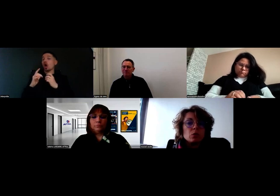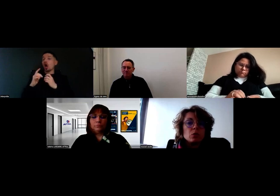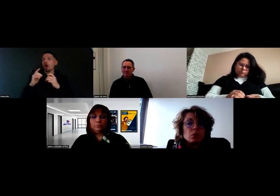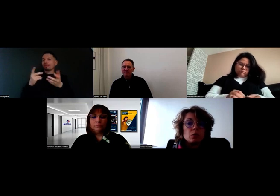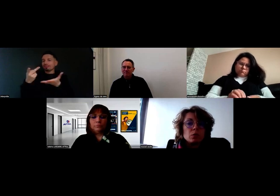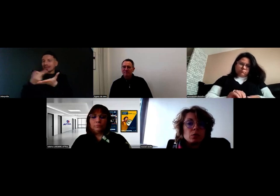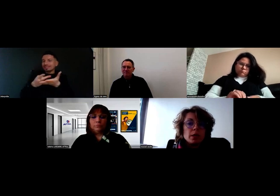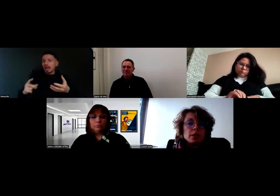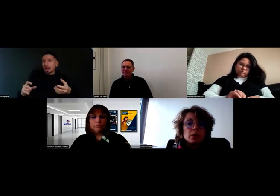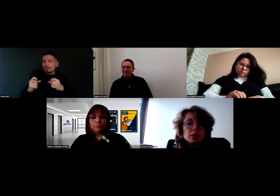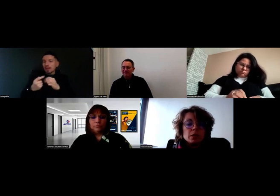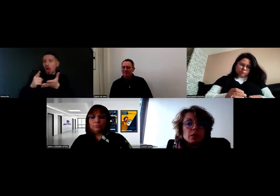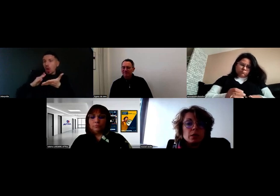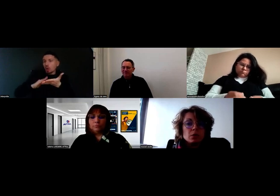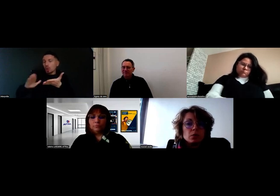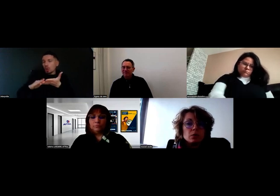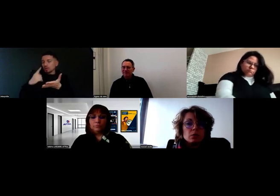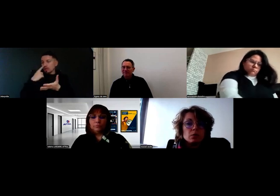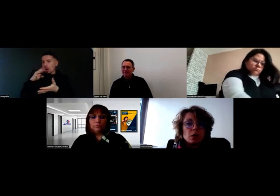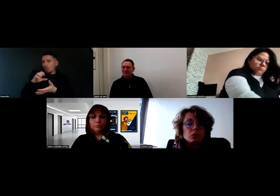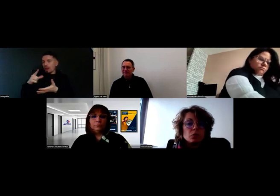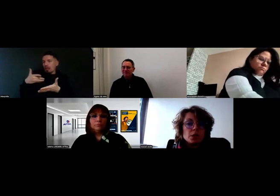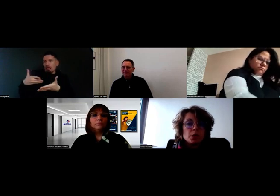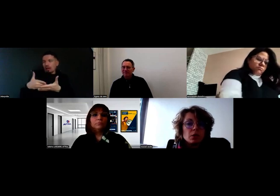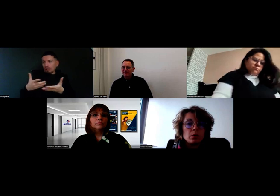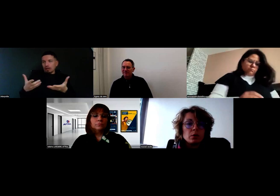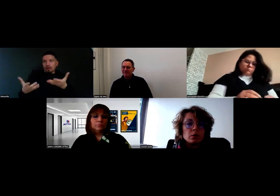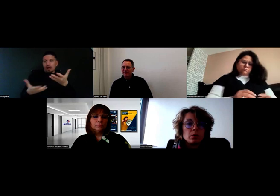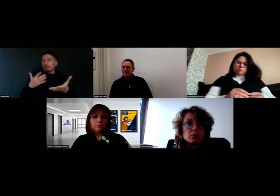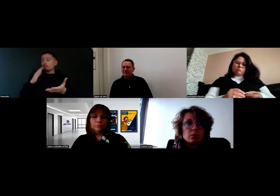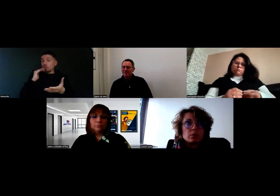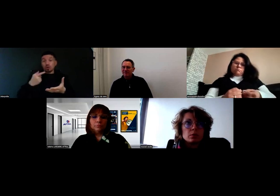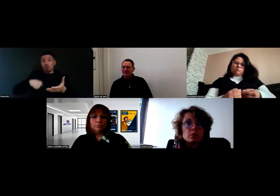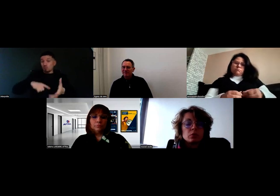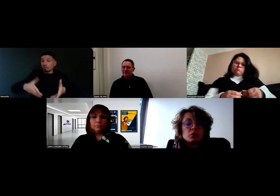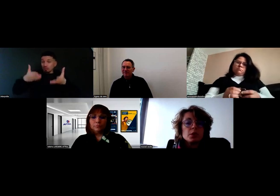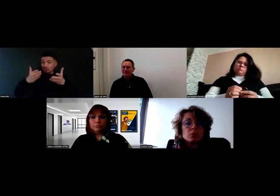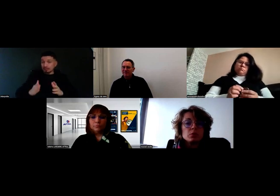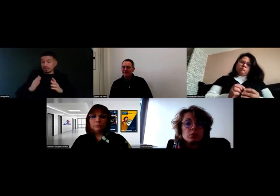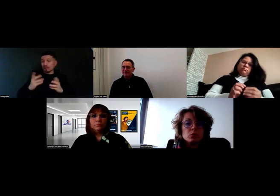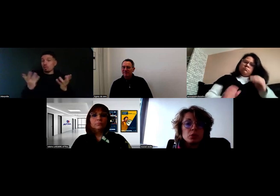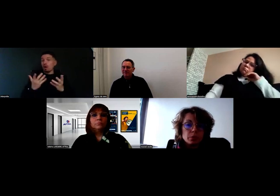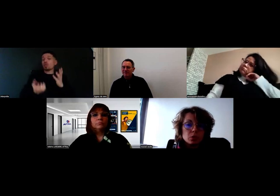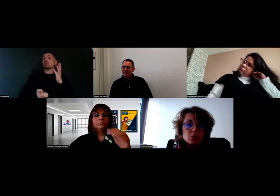Donc il a été décidé qu'un nouveau client de dépose,